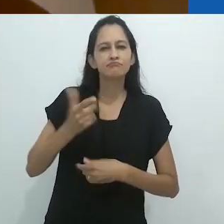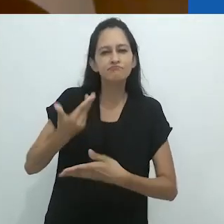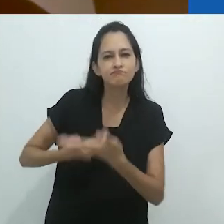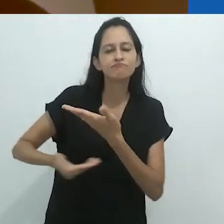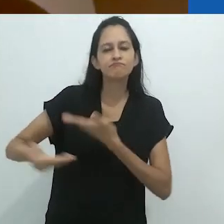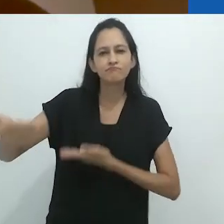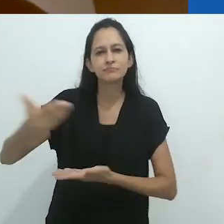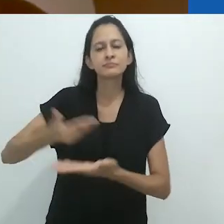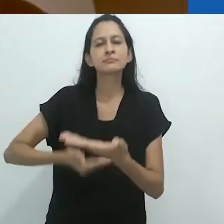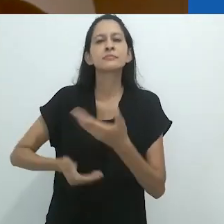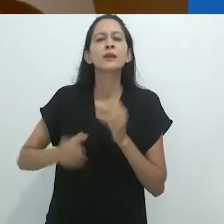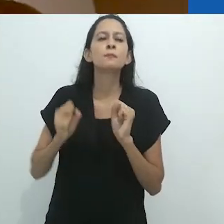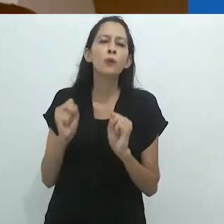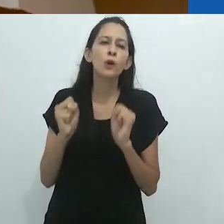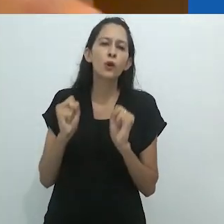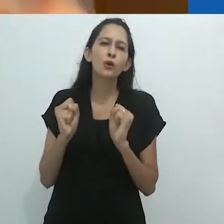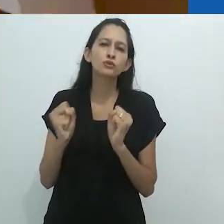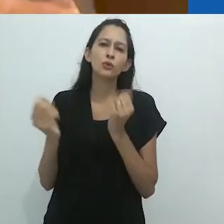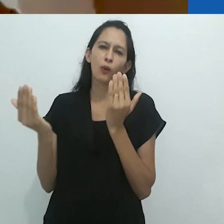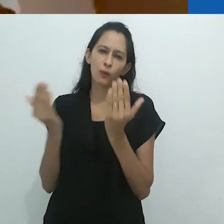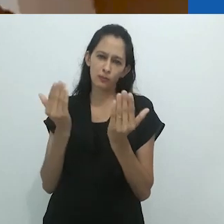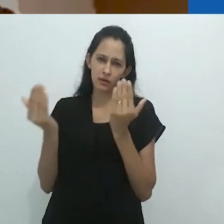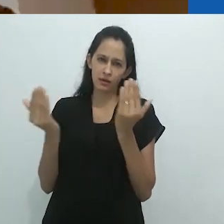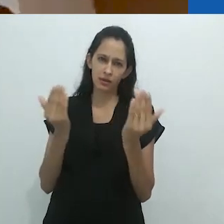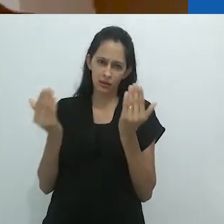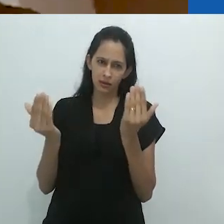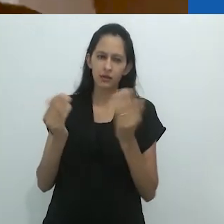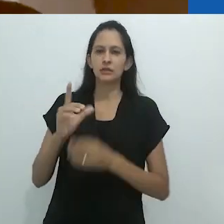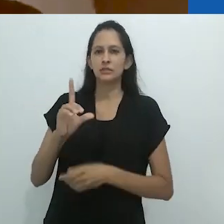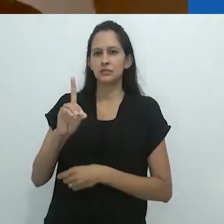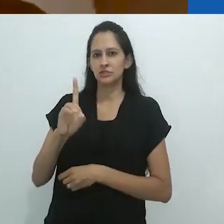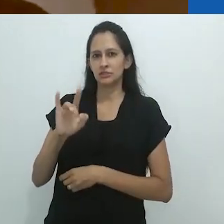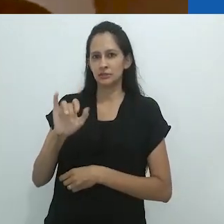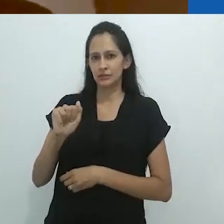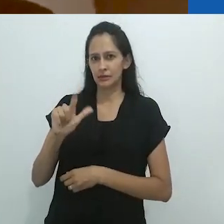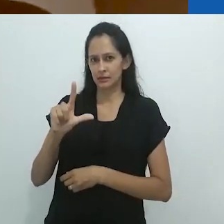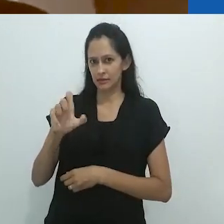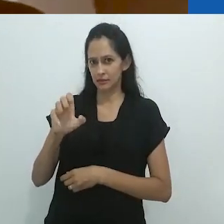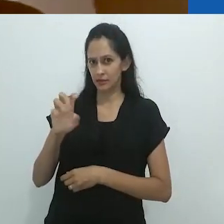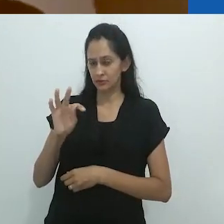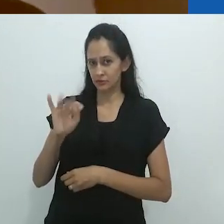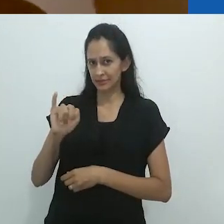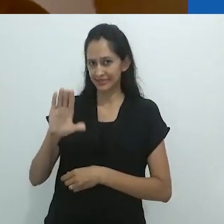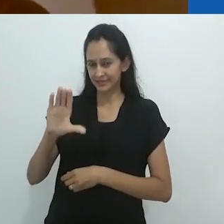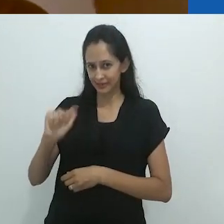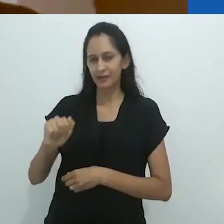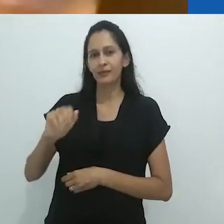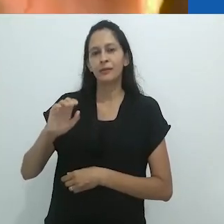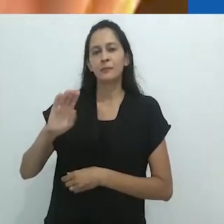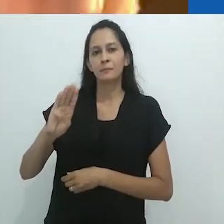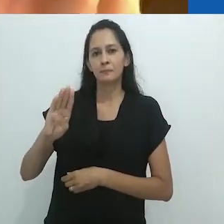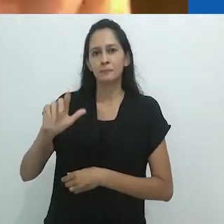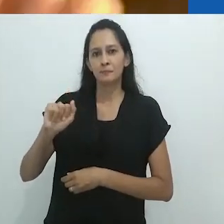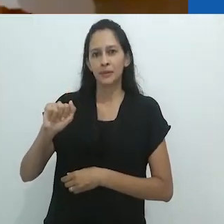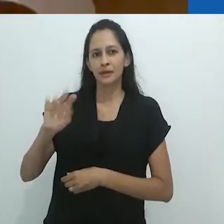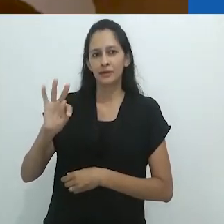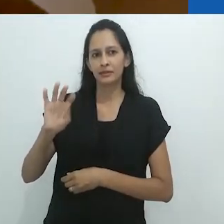no sentido processual da dialética batailliana ou deleuziana,